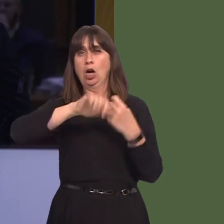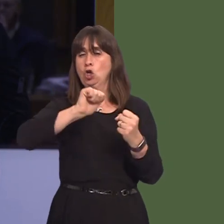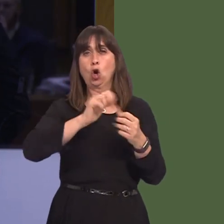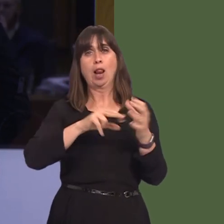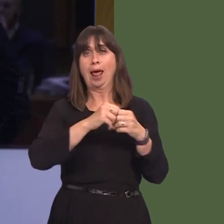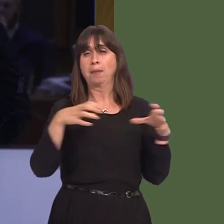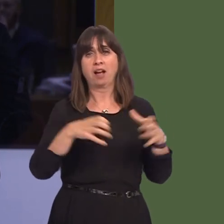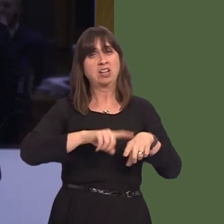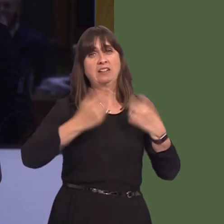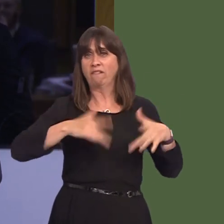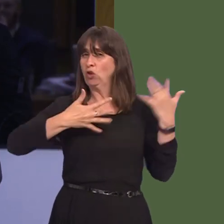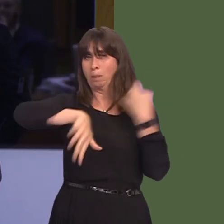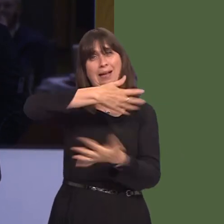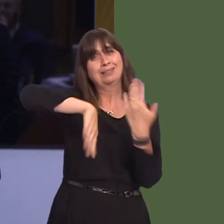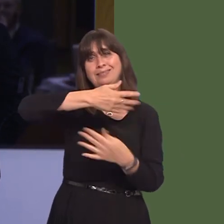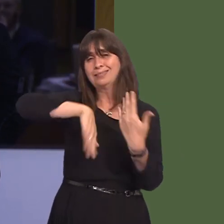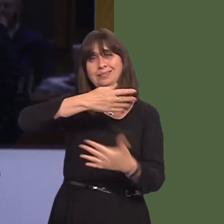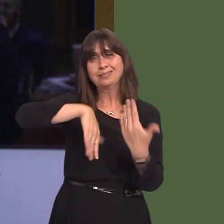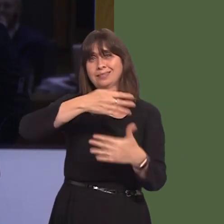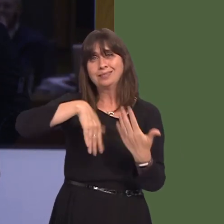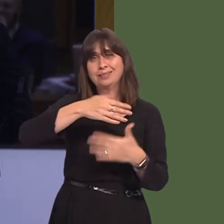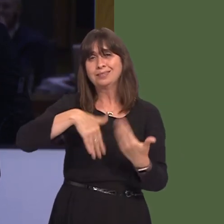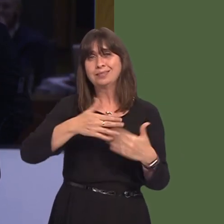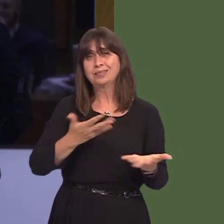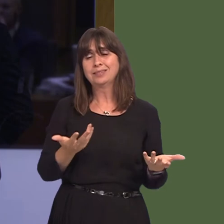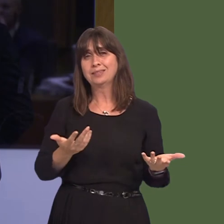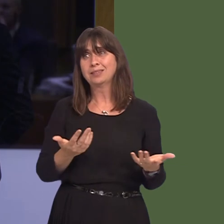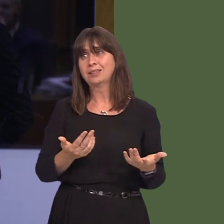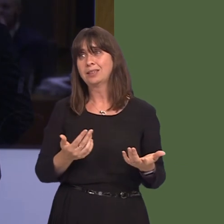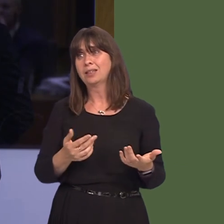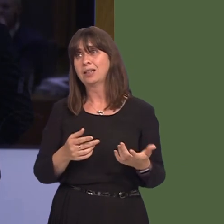notwithstanding the vote of Wales and the UK in that referendum, we shouldn't have that